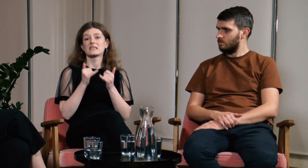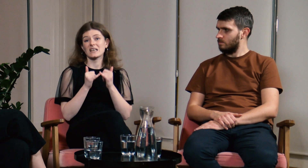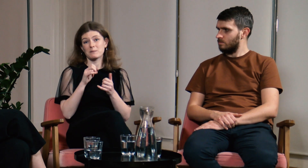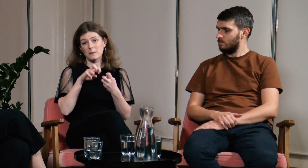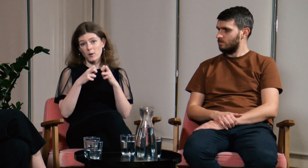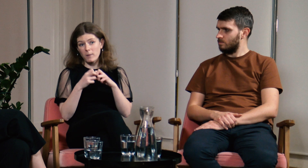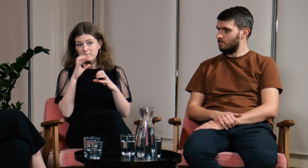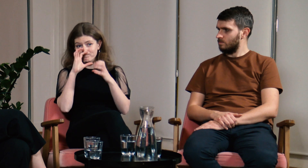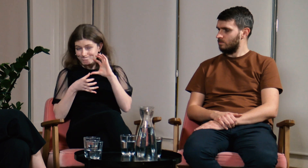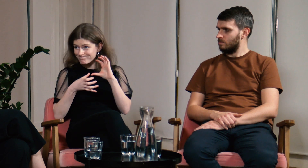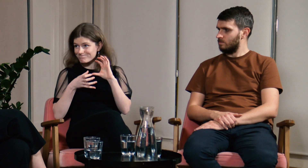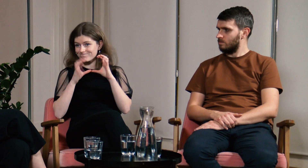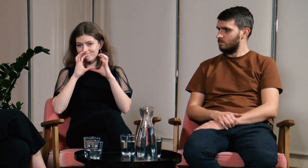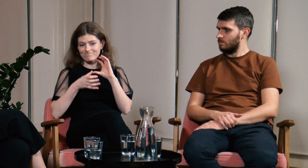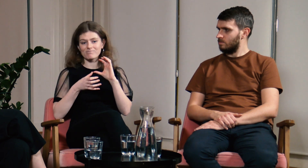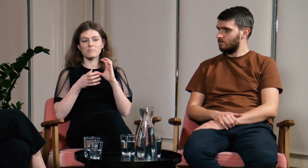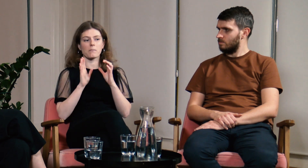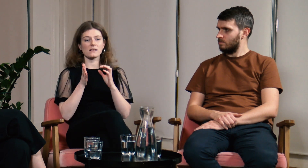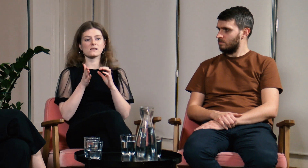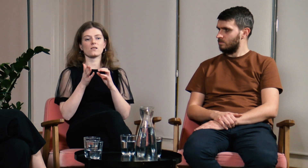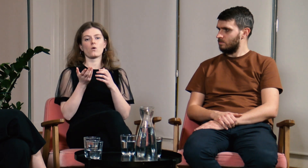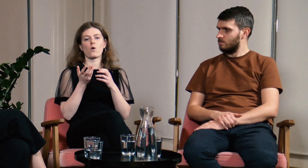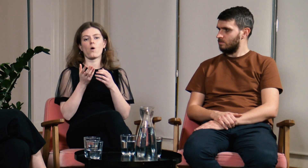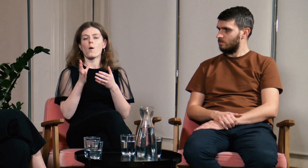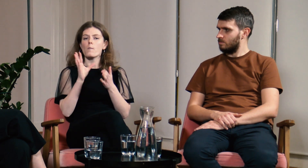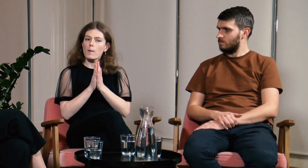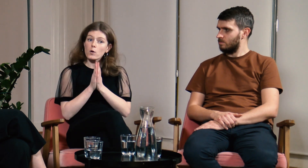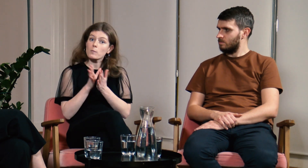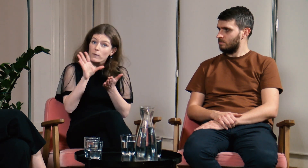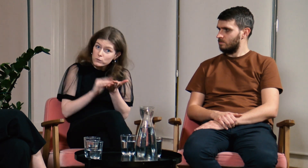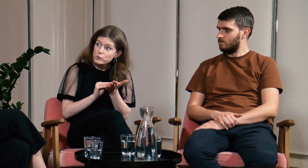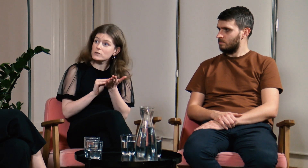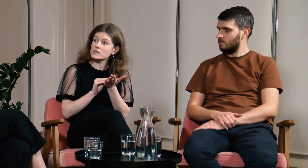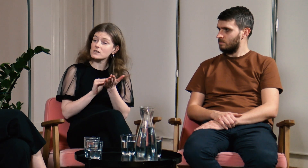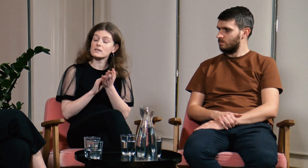Wyjaśniałam, że jeżeli będą problemy komunikacyjne to będę prosiła o powtórzenie.